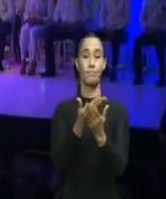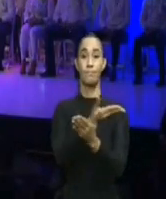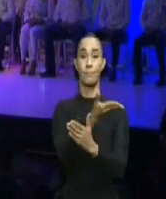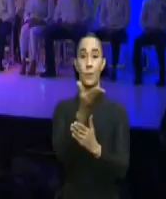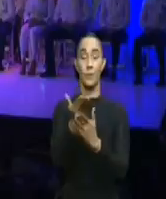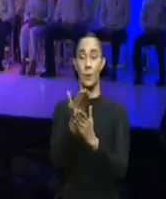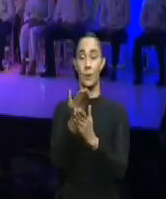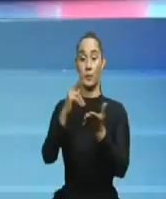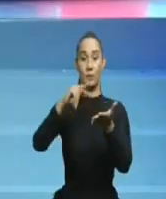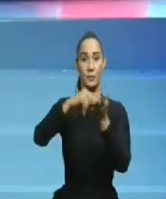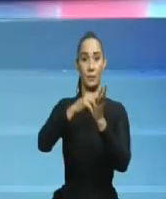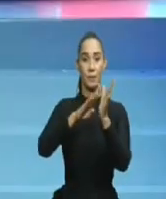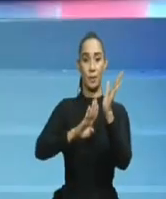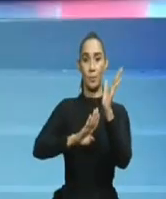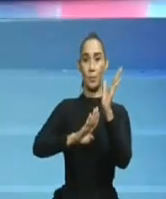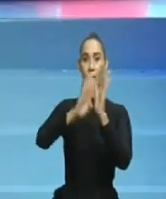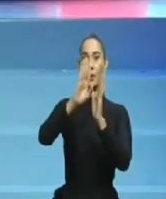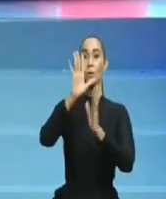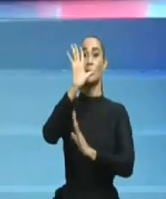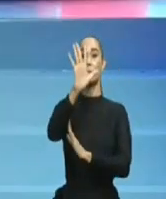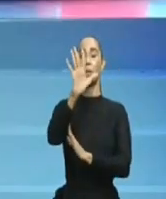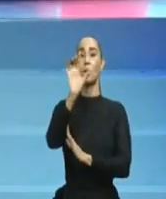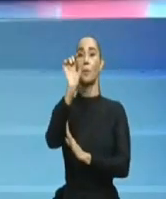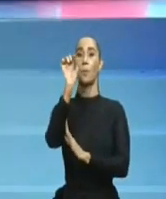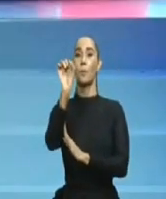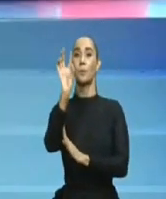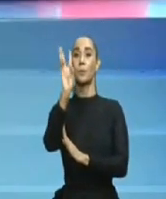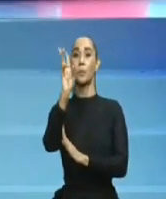a los que nos dejó vivos, nos tenía con más miedo que vergüenza.